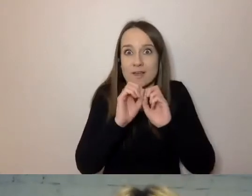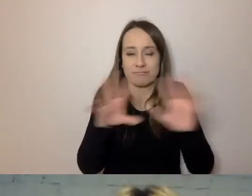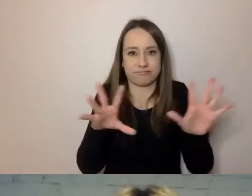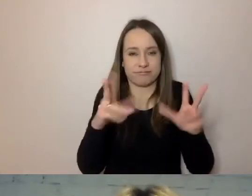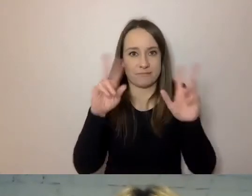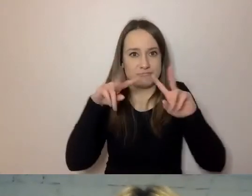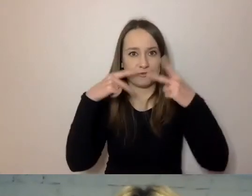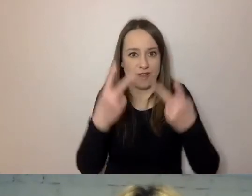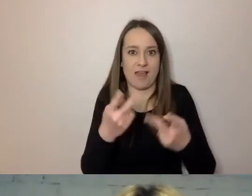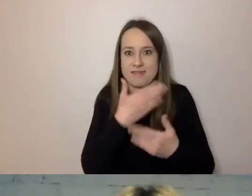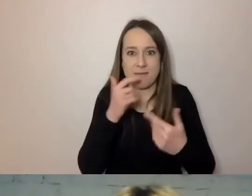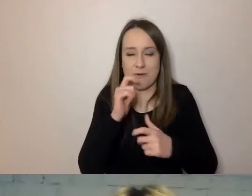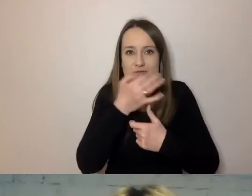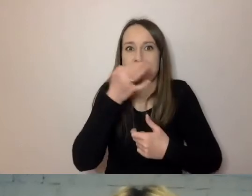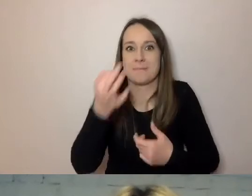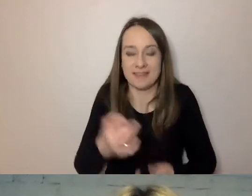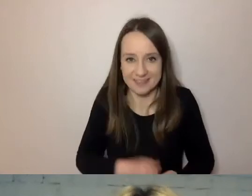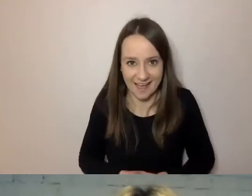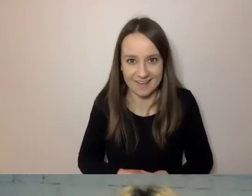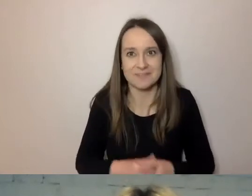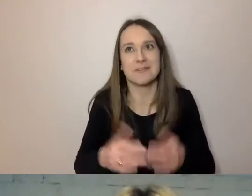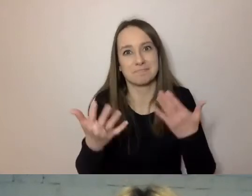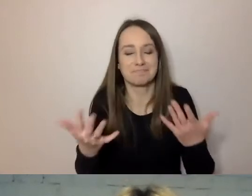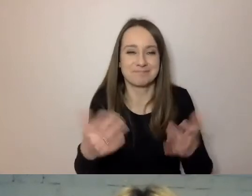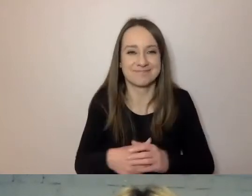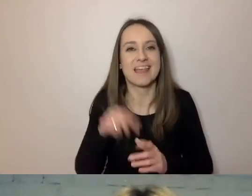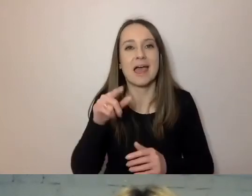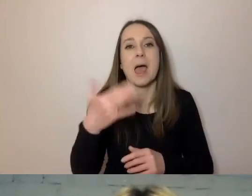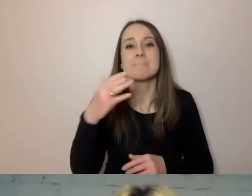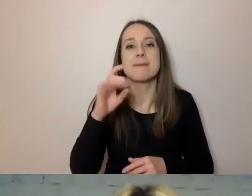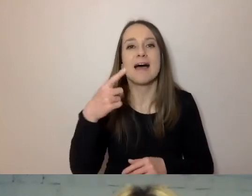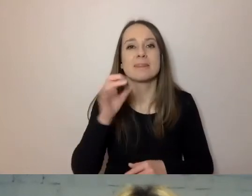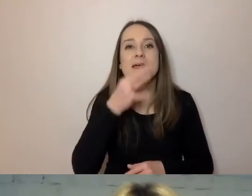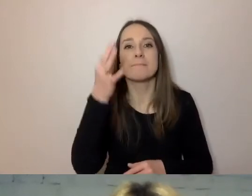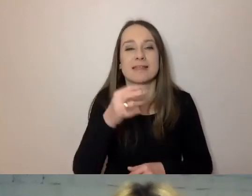Szybciutko. Magda pytała, czy na początku pisma: